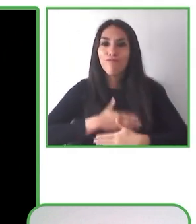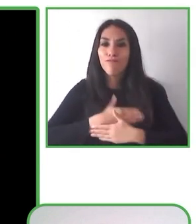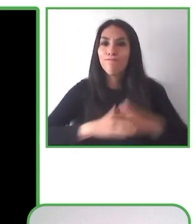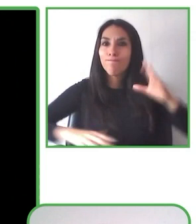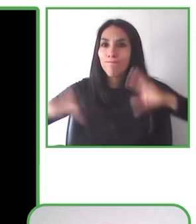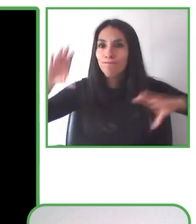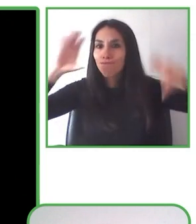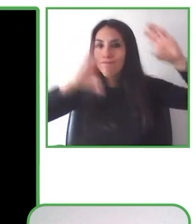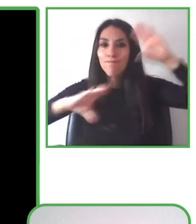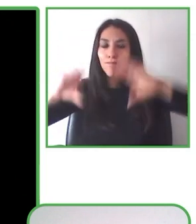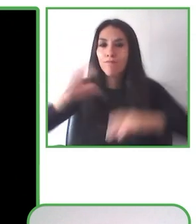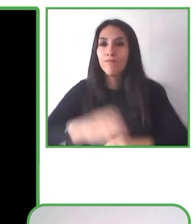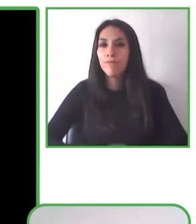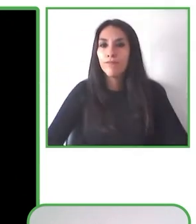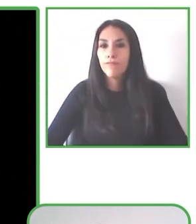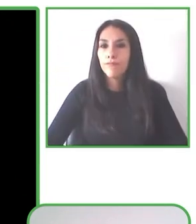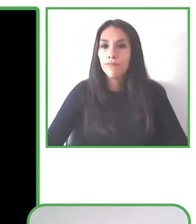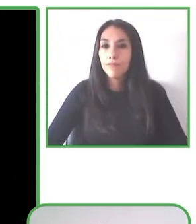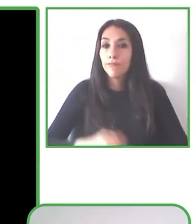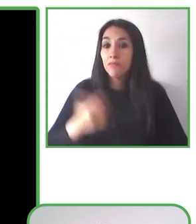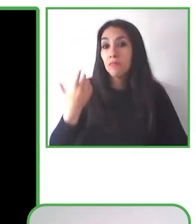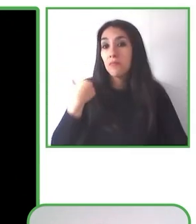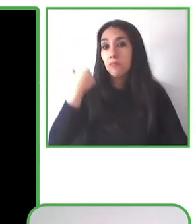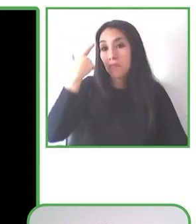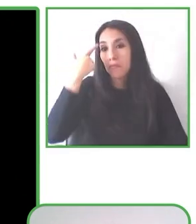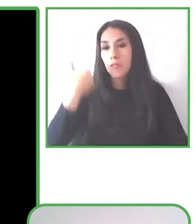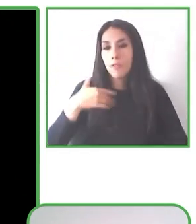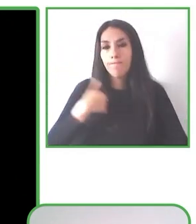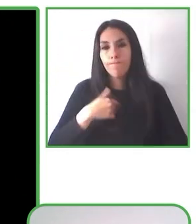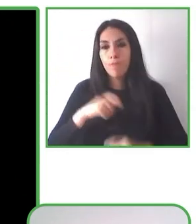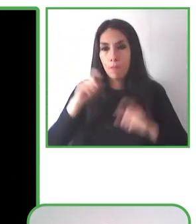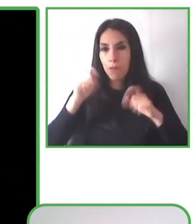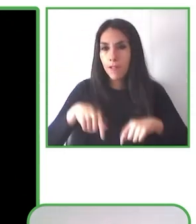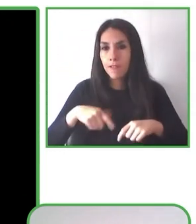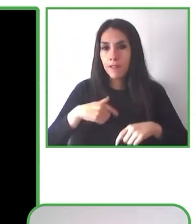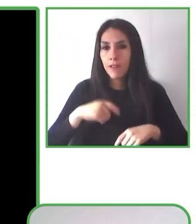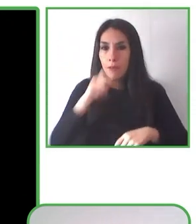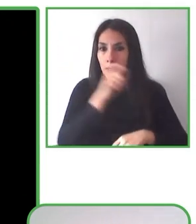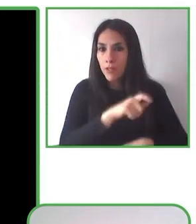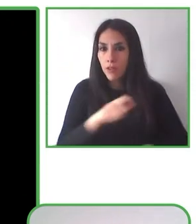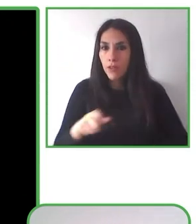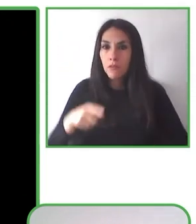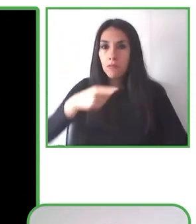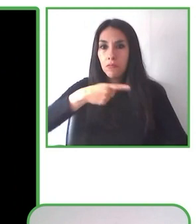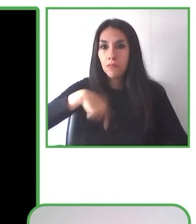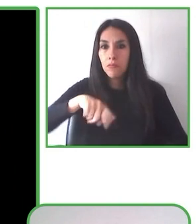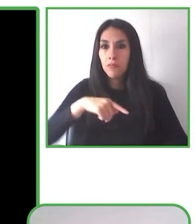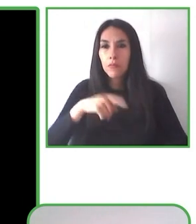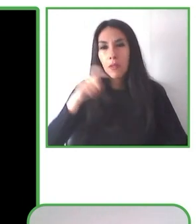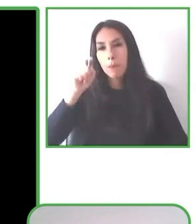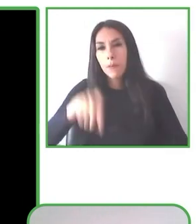personas y nos comprometemos a que las sonrisas de los participantes sean el reflejo